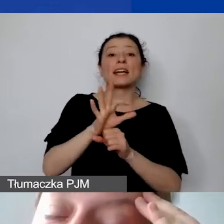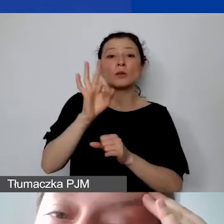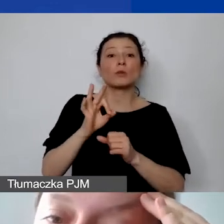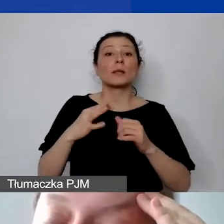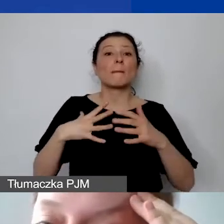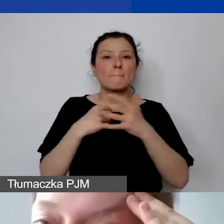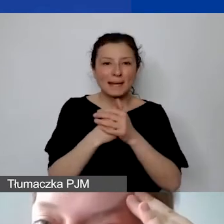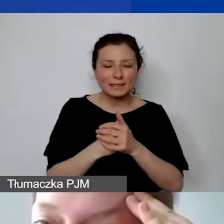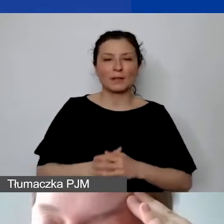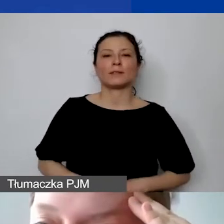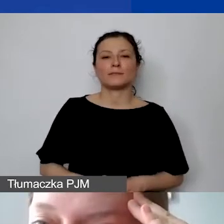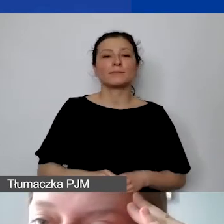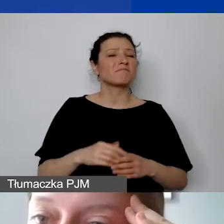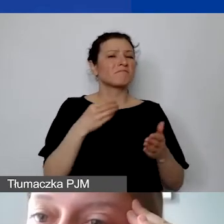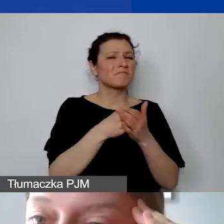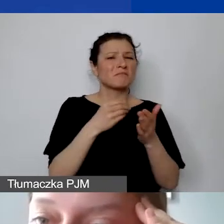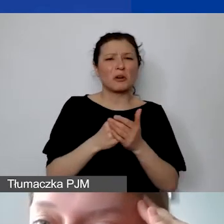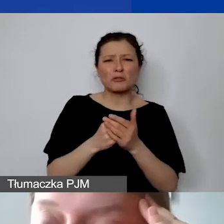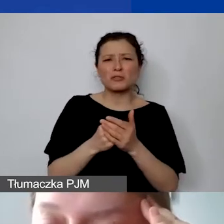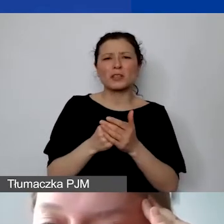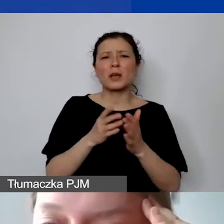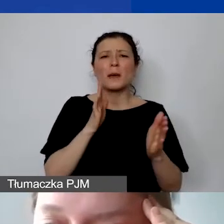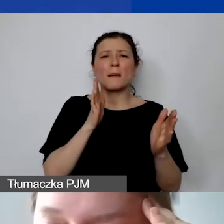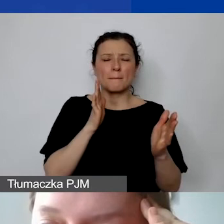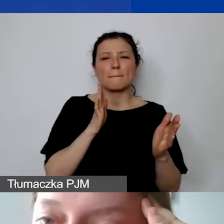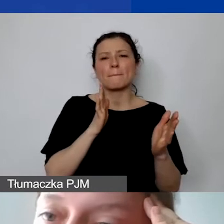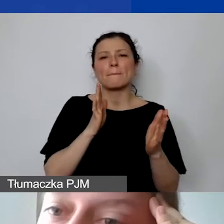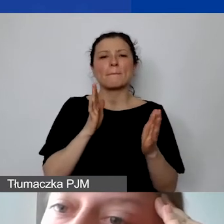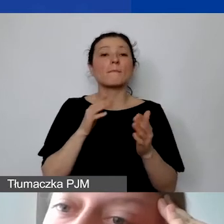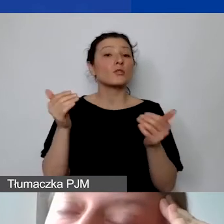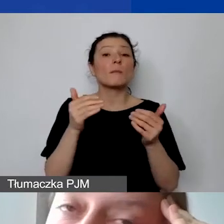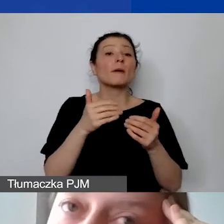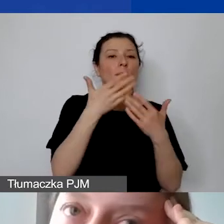Te koszty pośrednie możemy wykazać we wszystkich trzech częściach budżetu. Czyli liczyć je